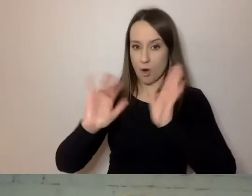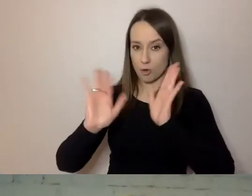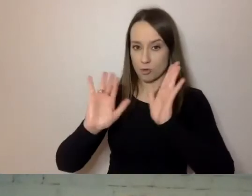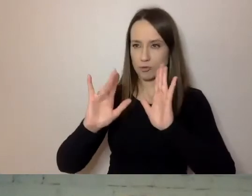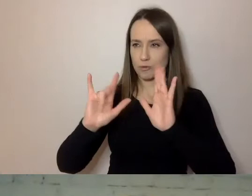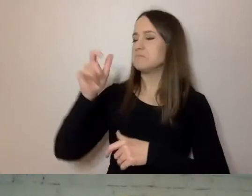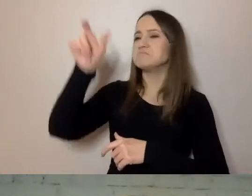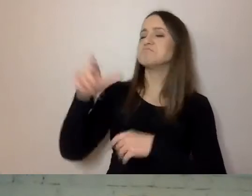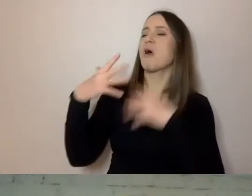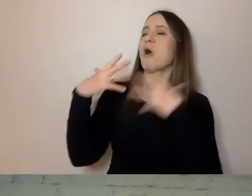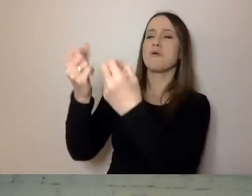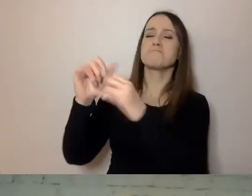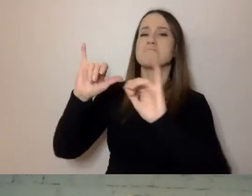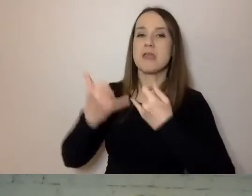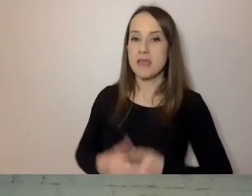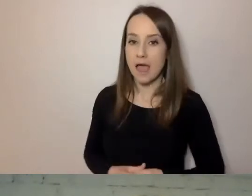Tutaj ustaliliśmy, że mówimy sobie na ty.